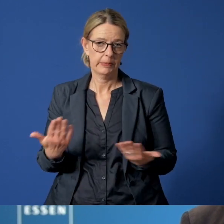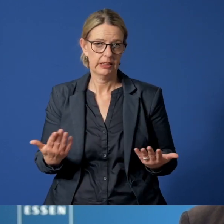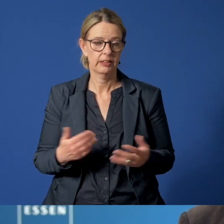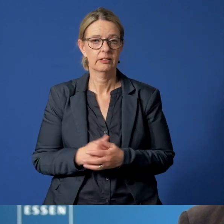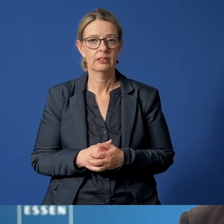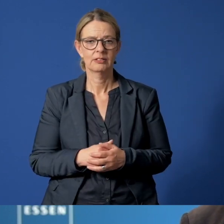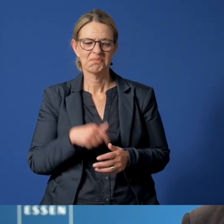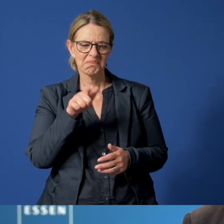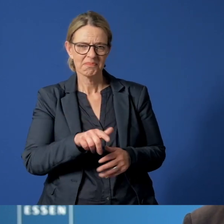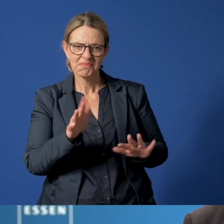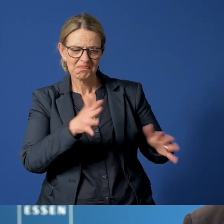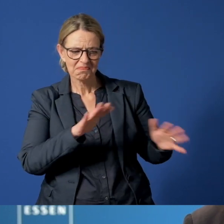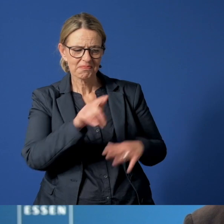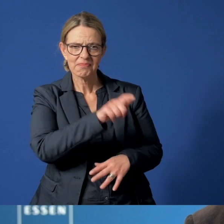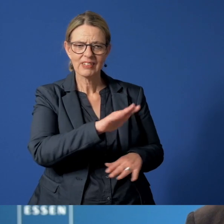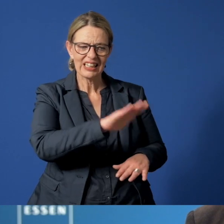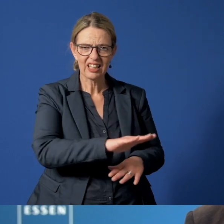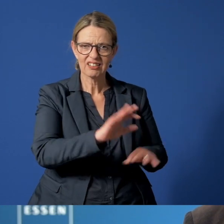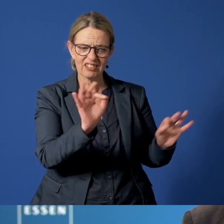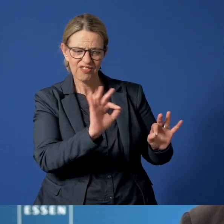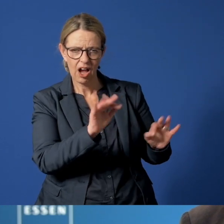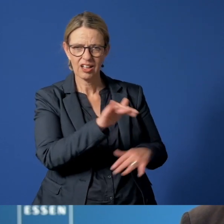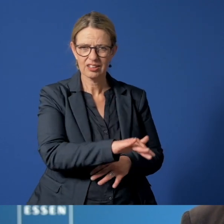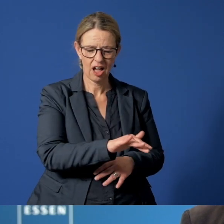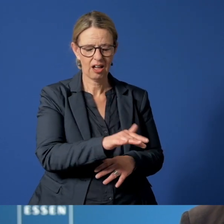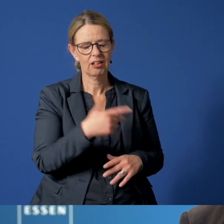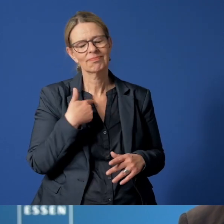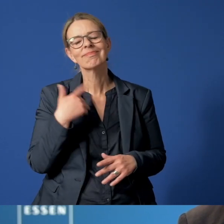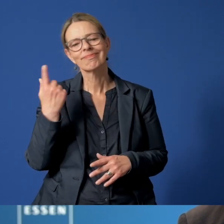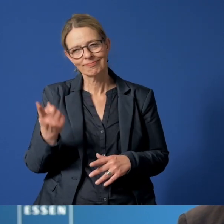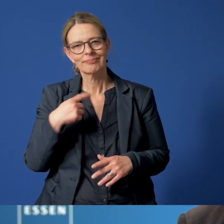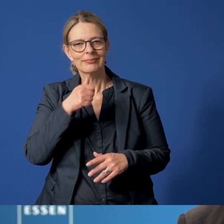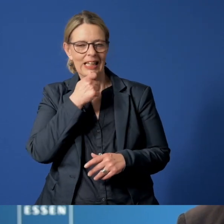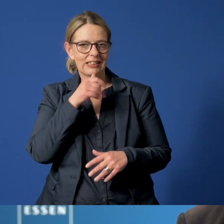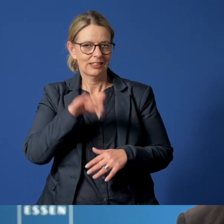Bei Verdacht auf Gefährdung eines Kindes besteht in Essen rund um die Uhr die Möglichkeit